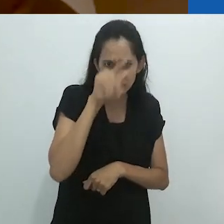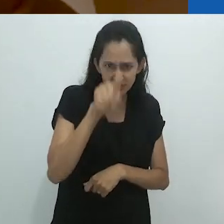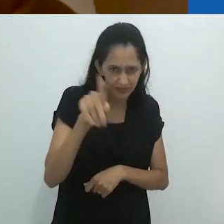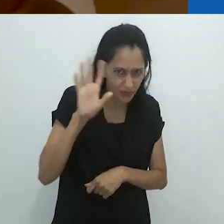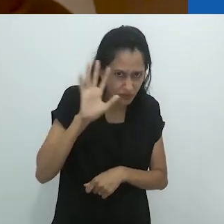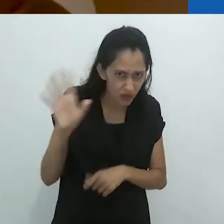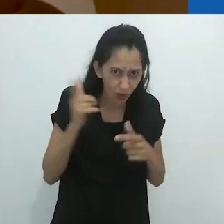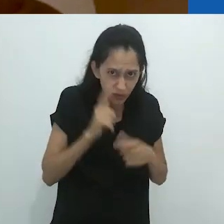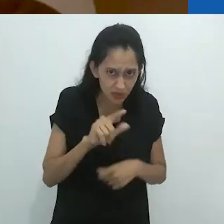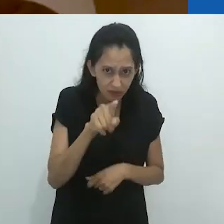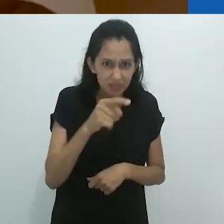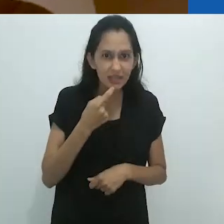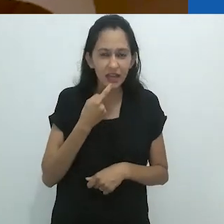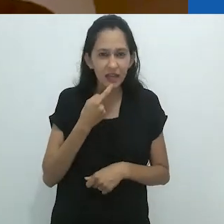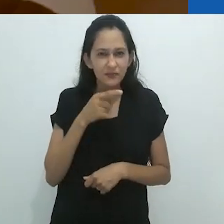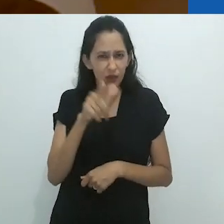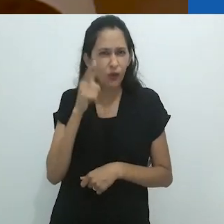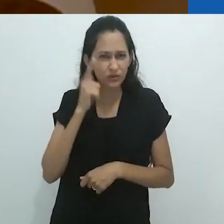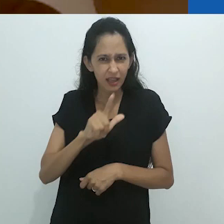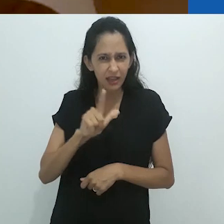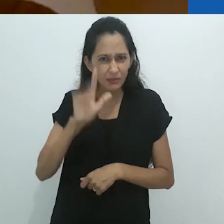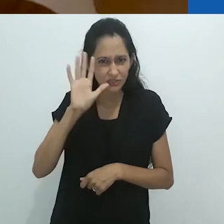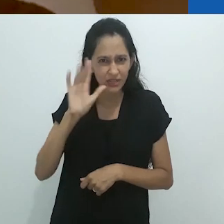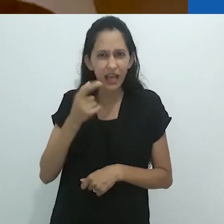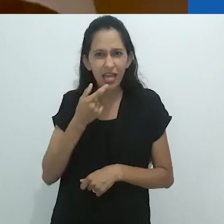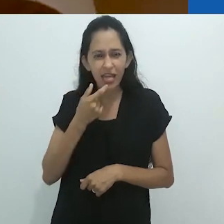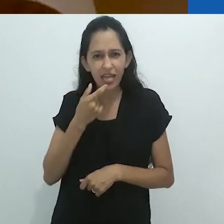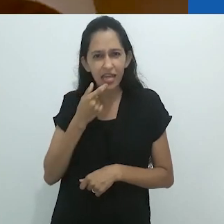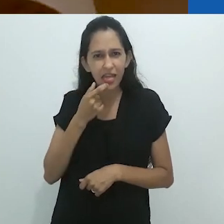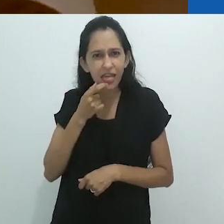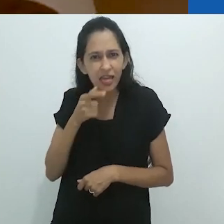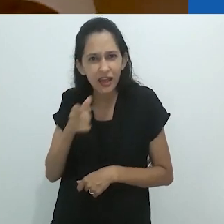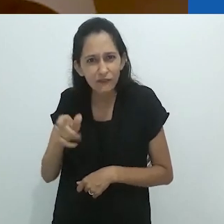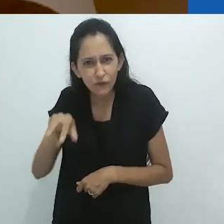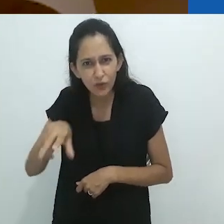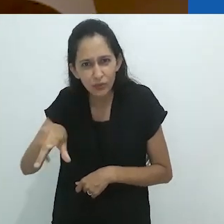Você pode imaginar? Você consegue imaginar colocar sua língua